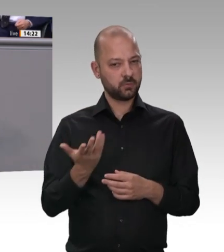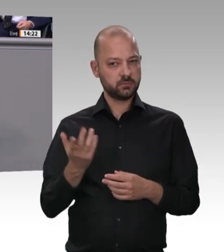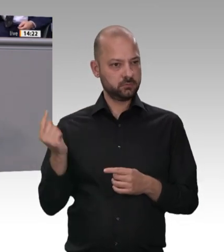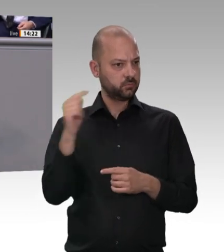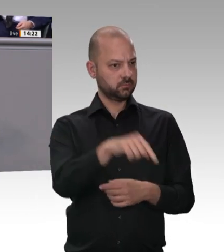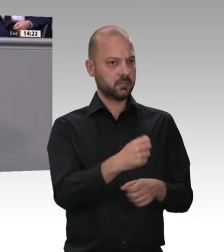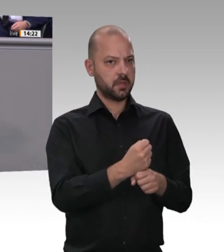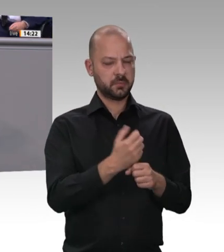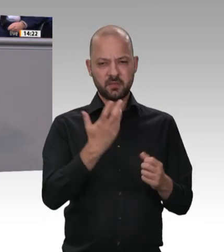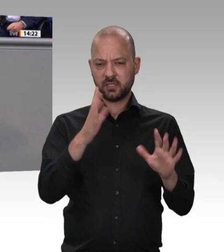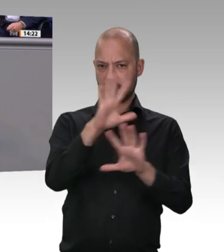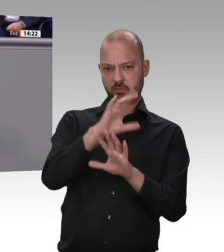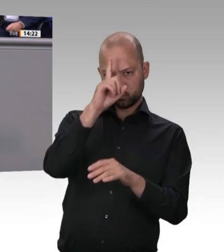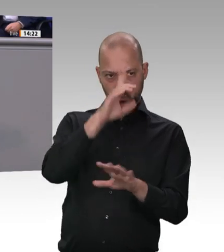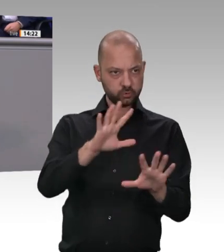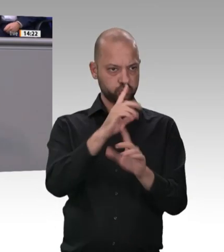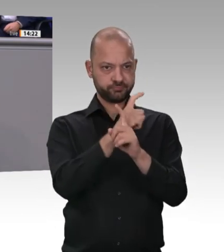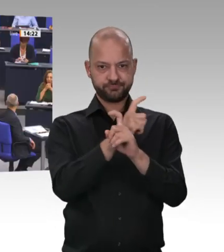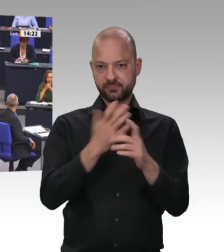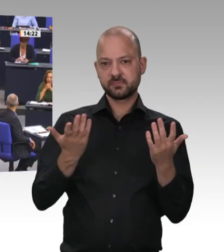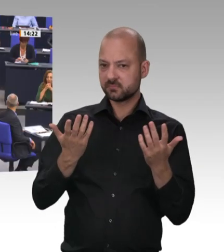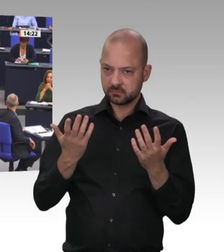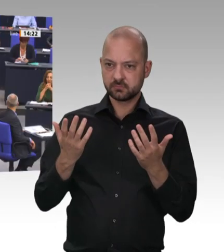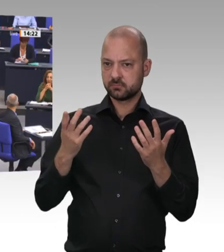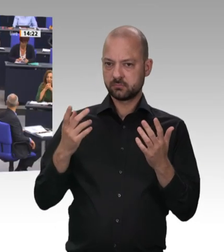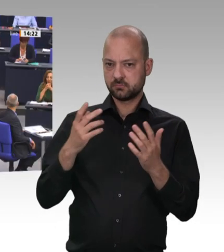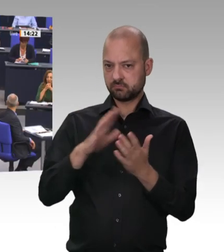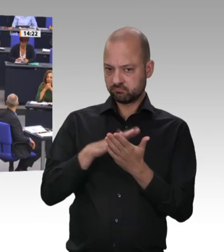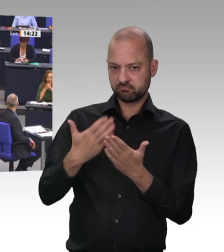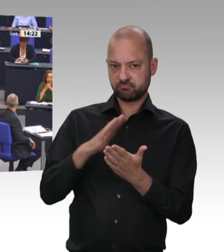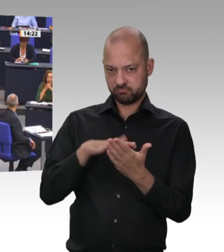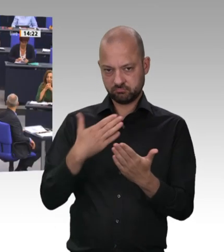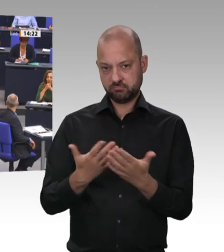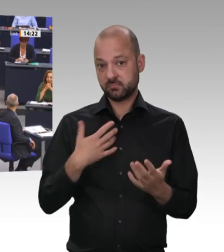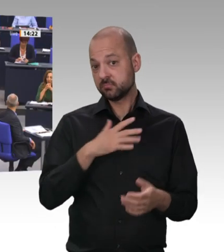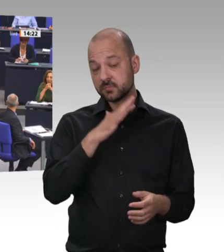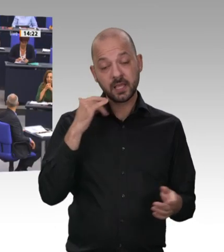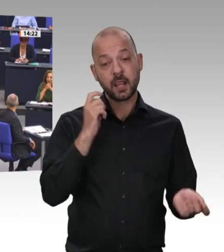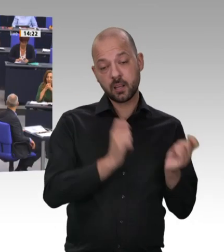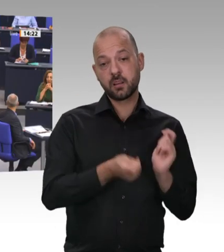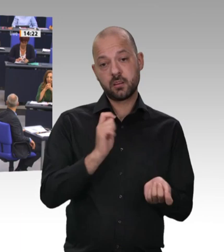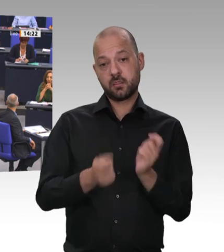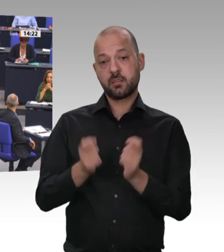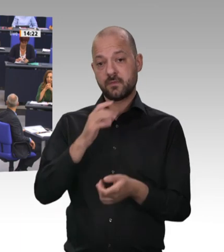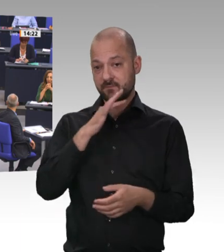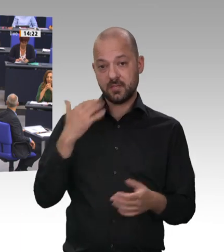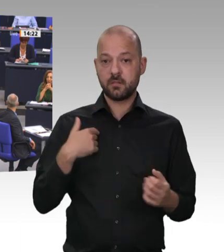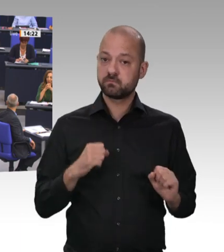Kollege Laumann, kommen aus Bundesländern – ich aus Niedersachsen, Sie aus Nordrhein-Westfalen –, in denen es Fleischstandorte größeren Umfangs gibt. Das Land soll auch